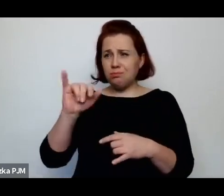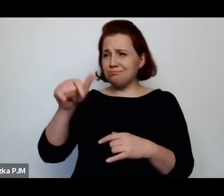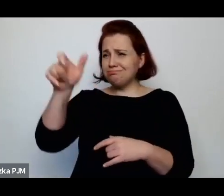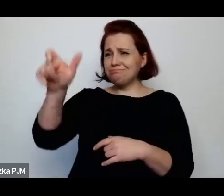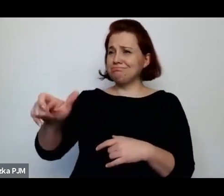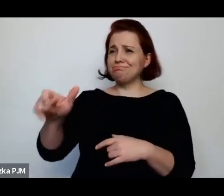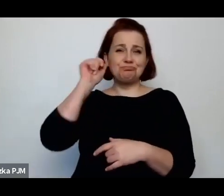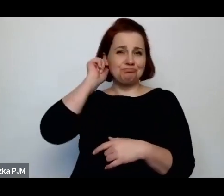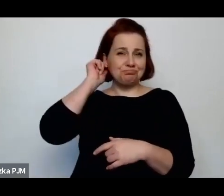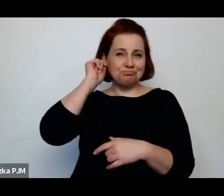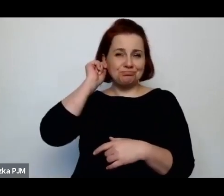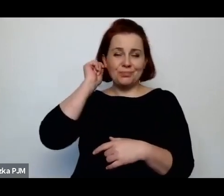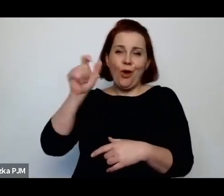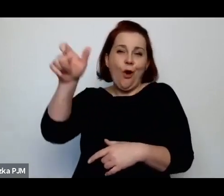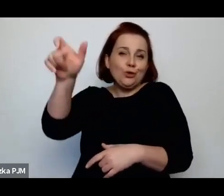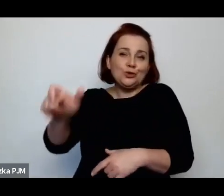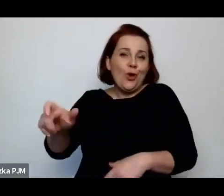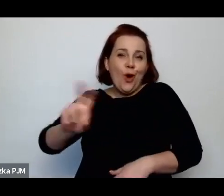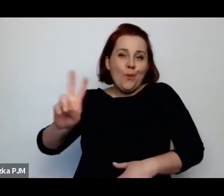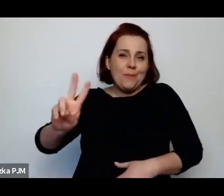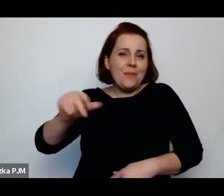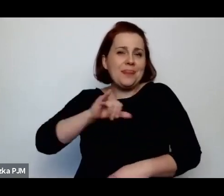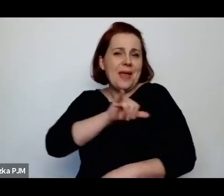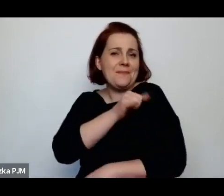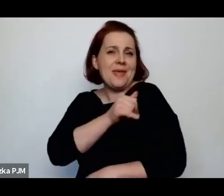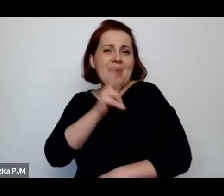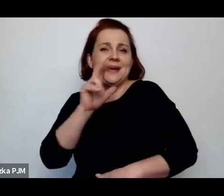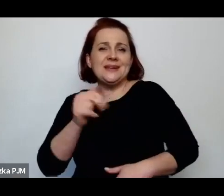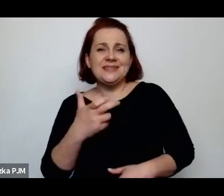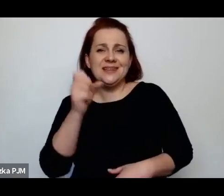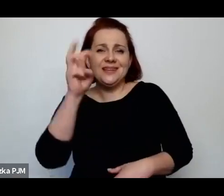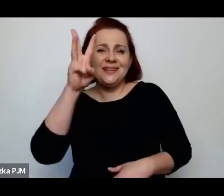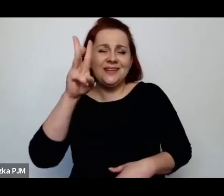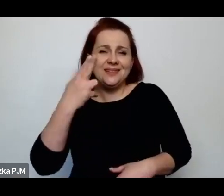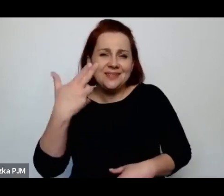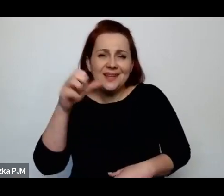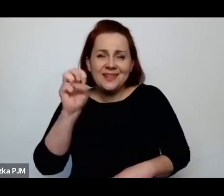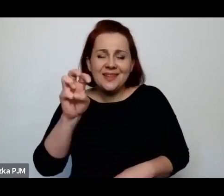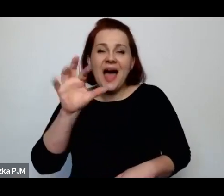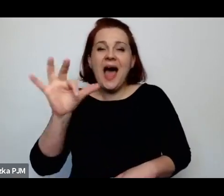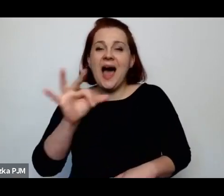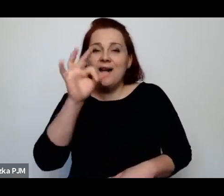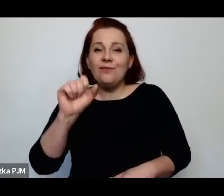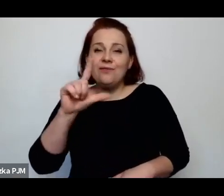jakieś osoby, która miała na imię Krystyna Falkowska bodajże jeżeli dobrze pamiętam nazwisko